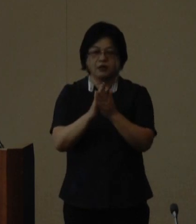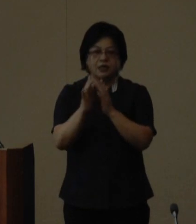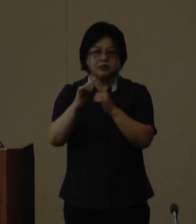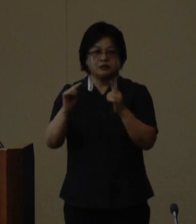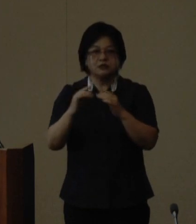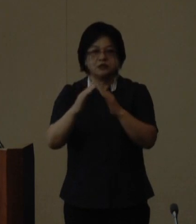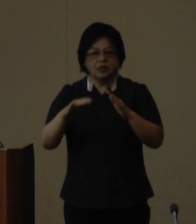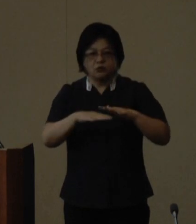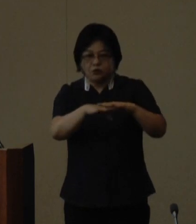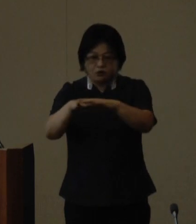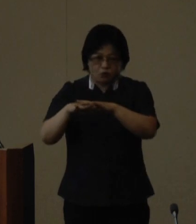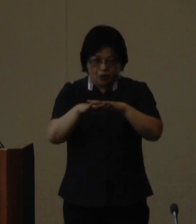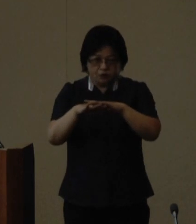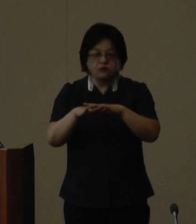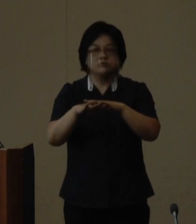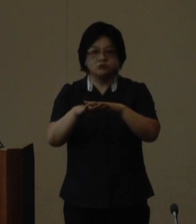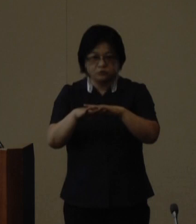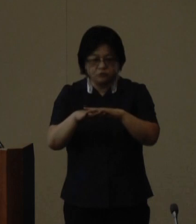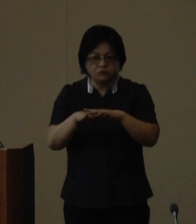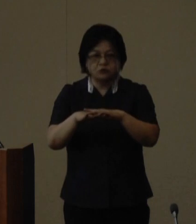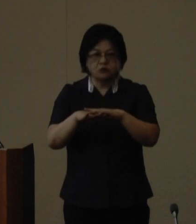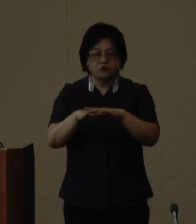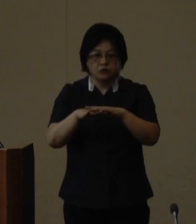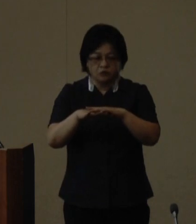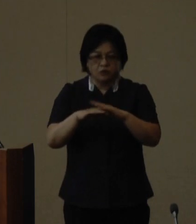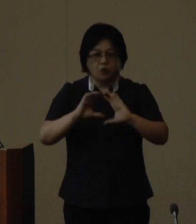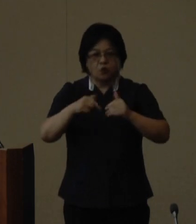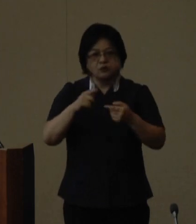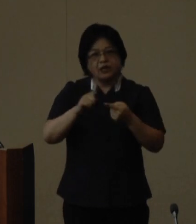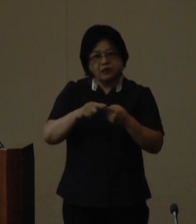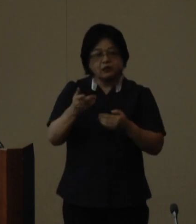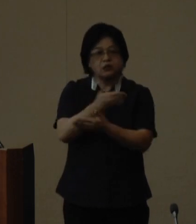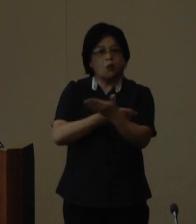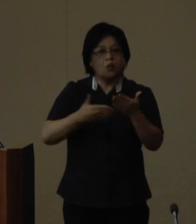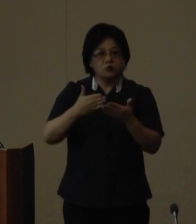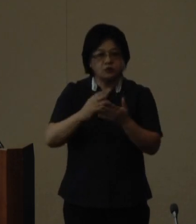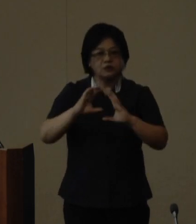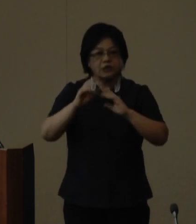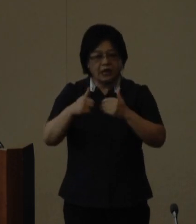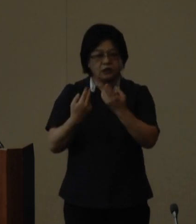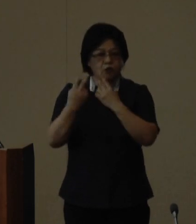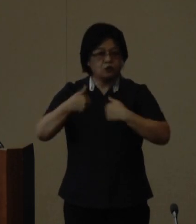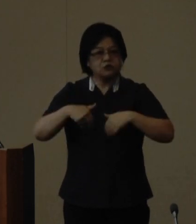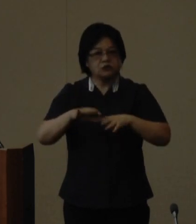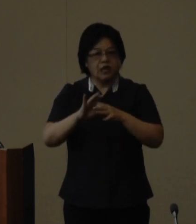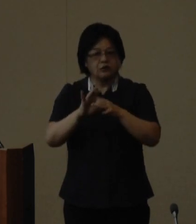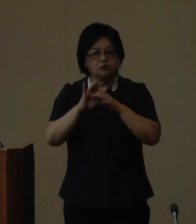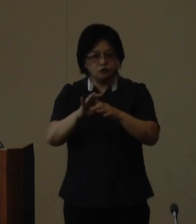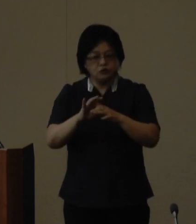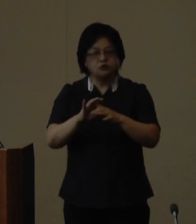ネットワークによる多極的国際交流 世界のウチナーンチュ大会の開催 世界の